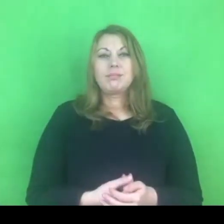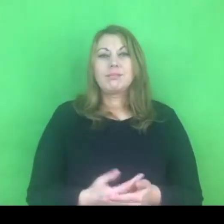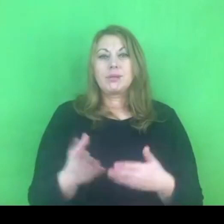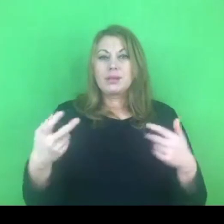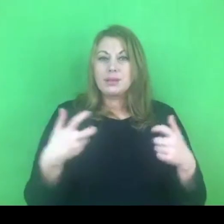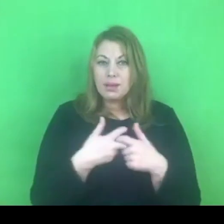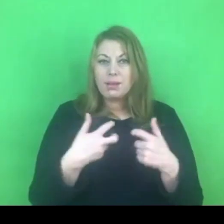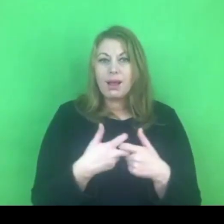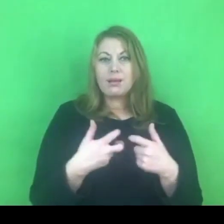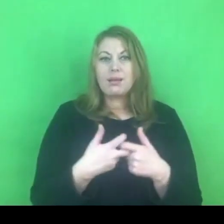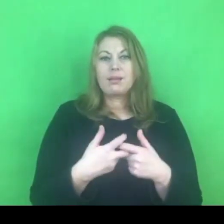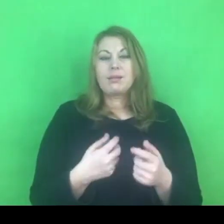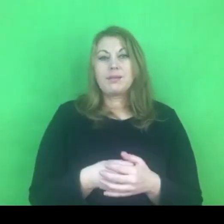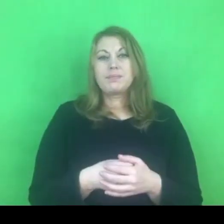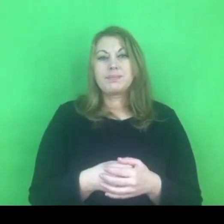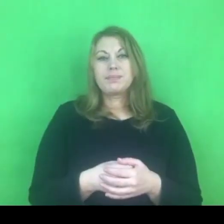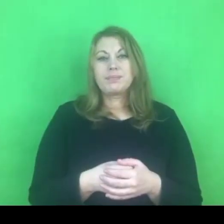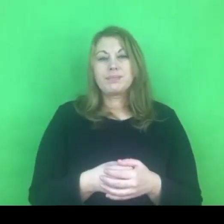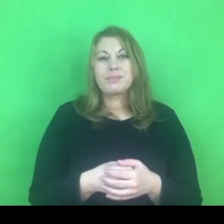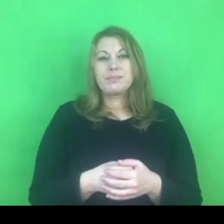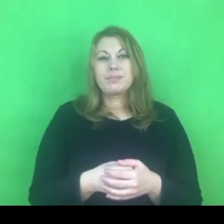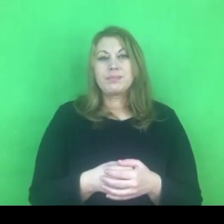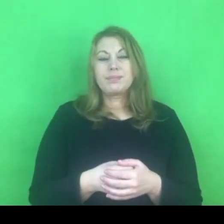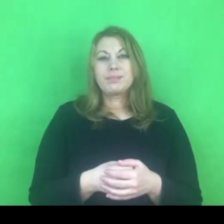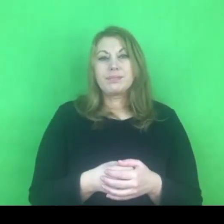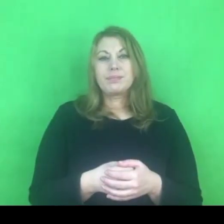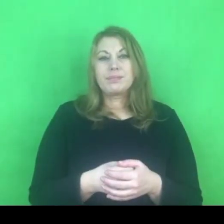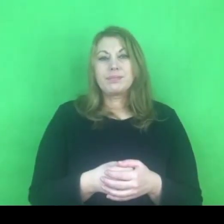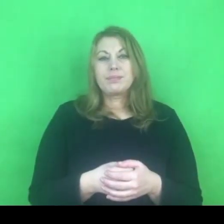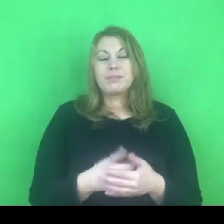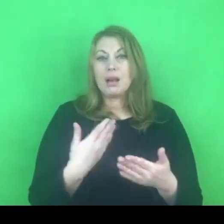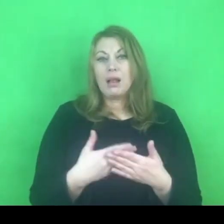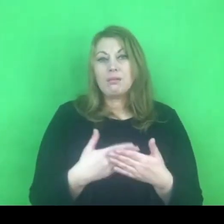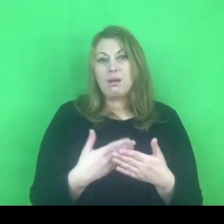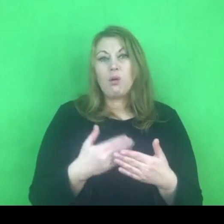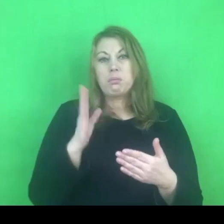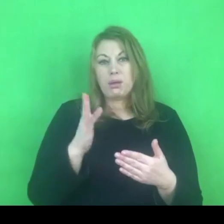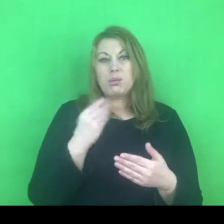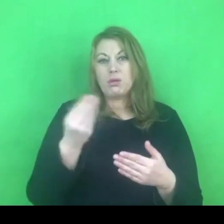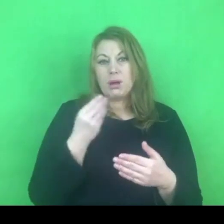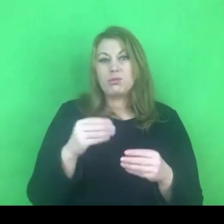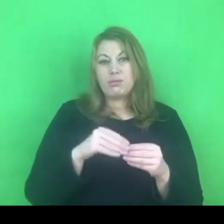Prawdopodobnie to jest obszar, który z nami pozostanie jeszcze dłuższy czas.